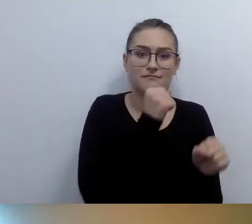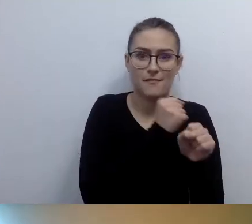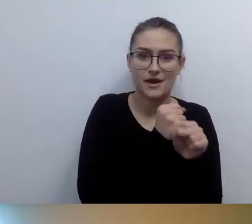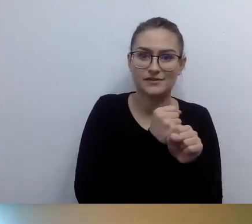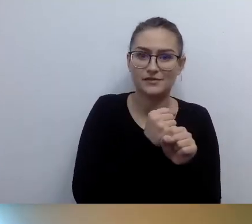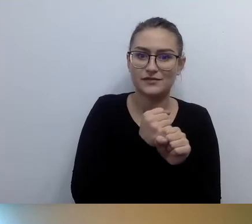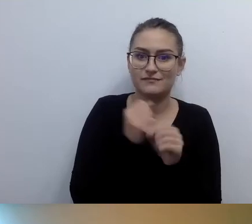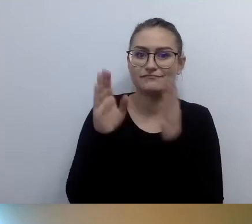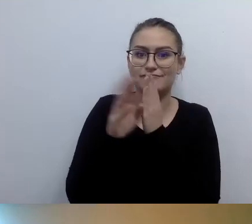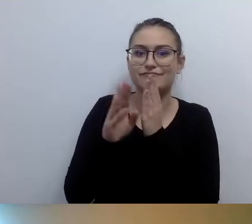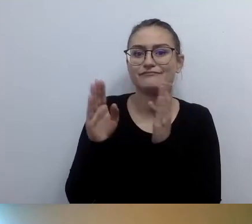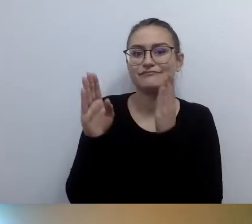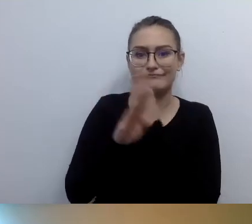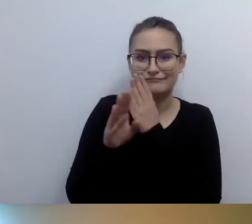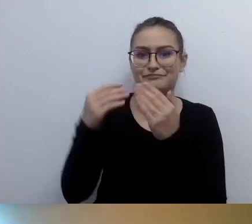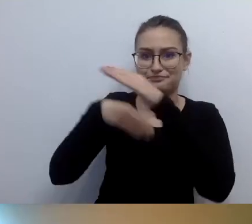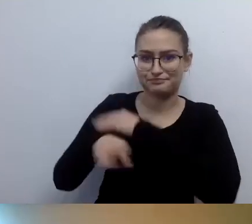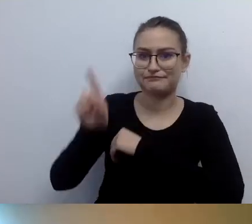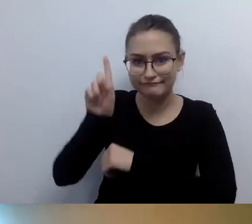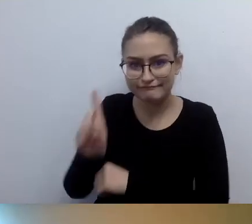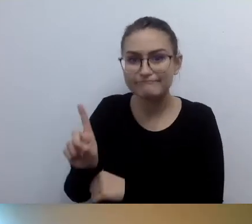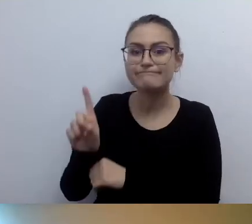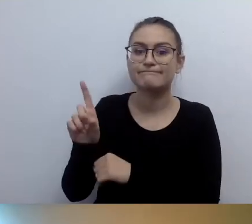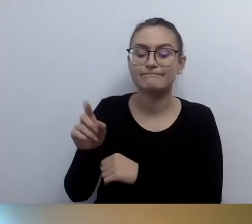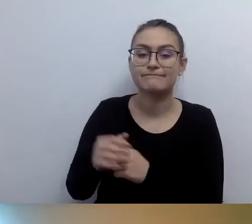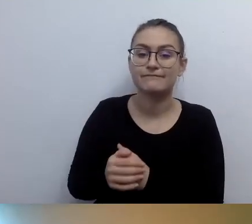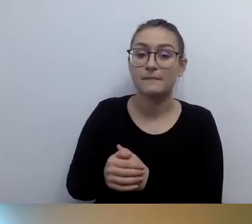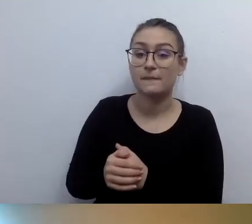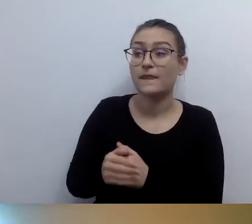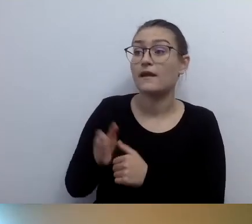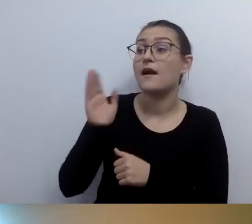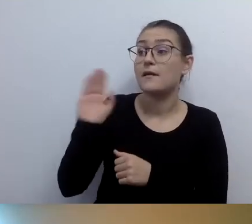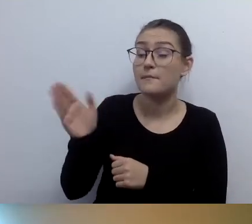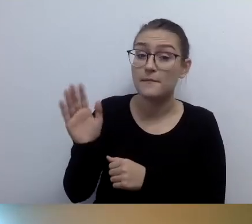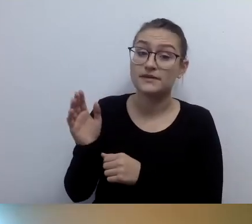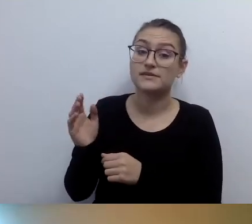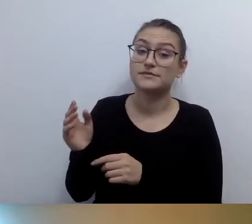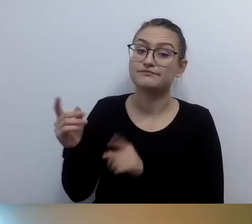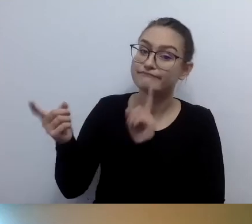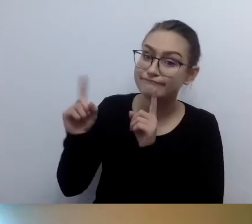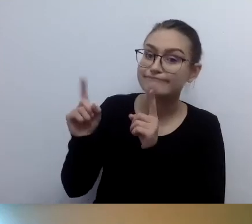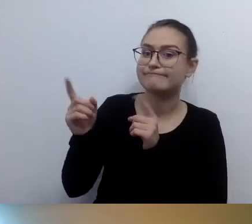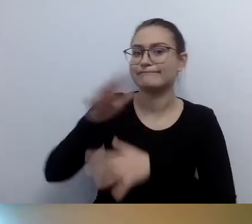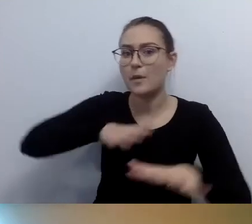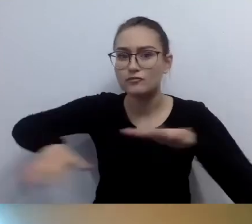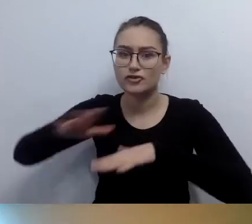Zostaną państwo obsłużeni w przestrzeni dostępnej dla państwa. Znakomite rozwiązanie.